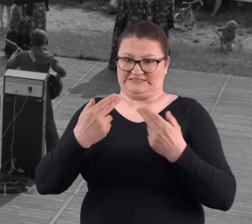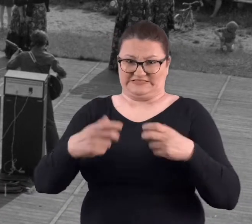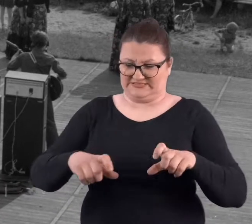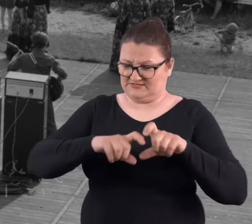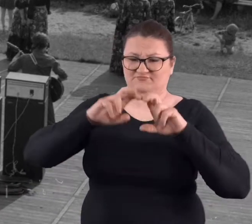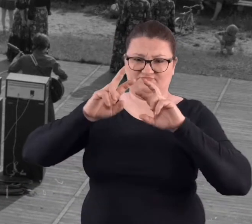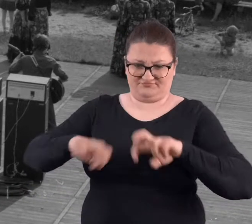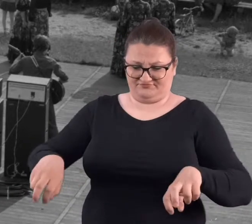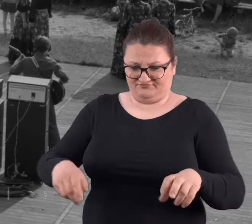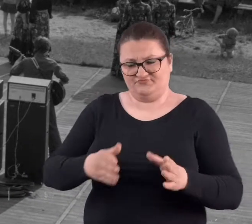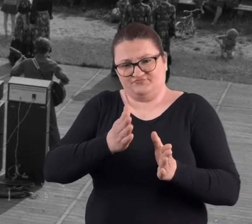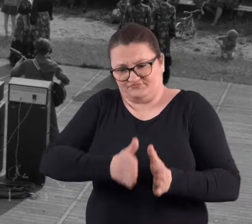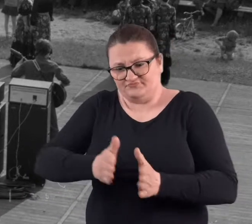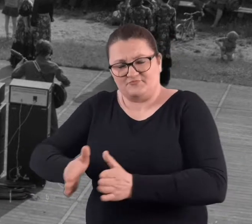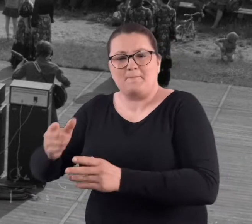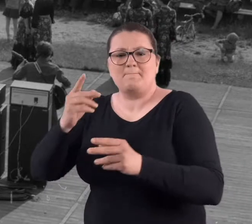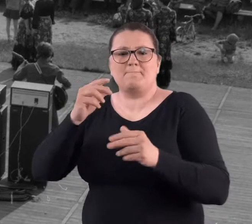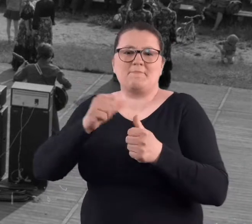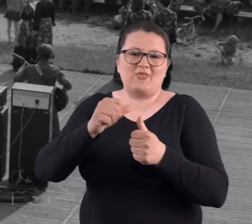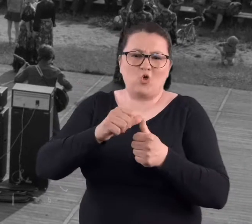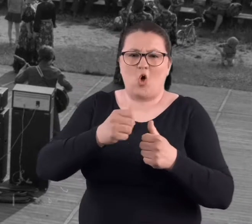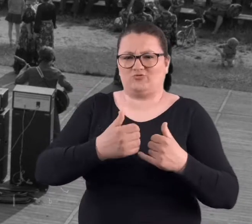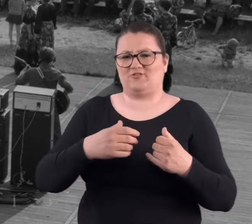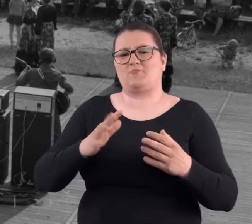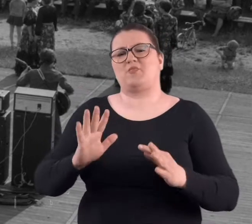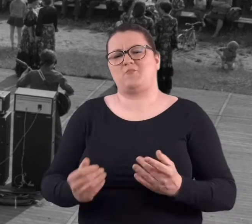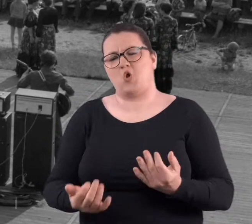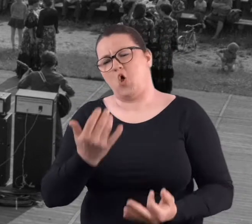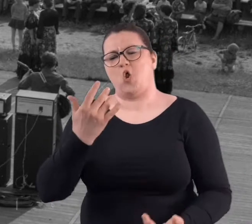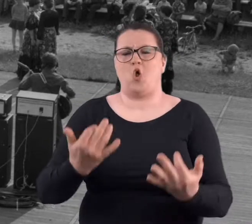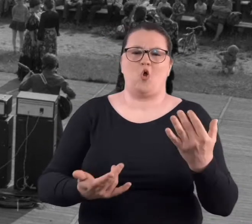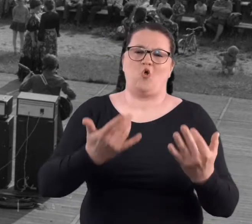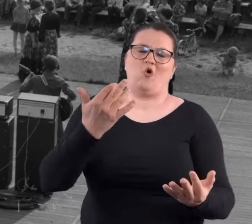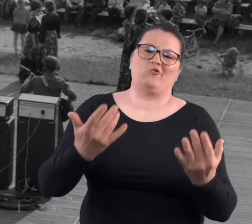Później już nie było nic, tylko same słupki i zarastało to,